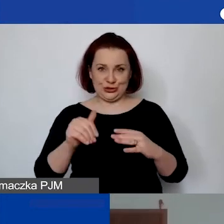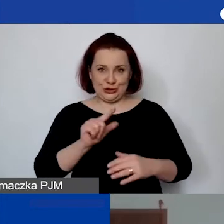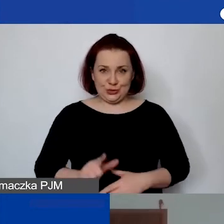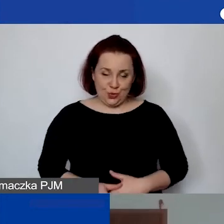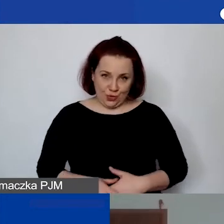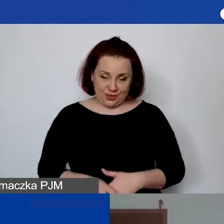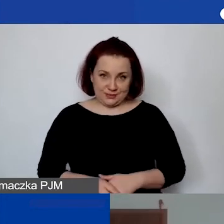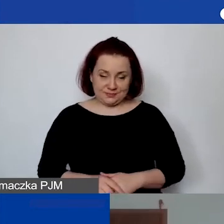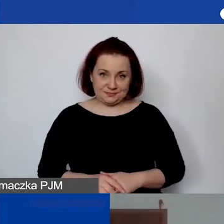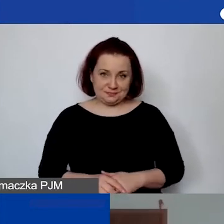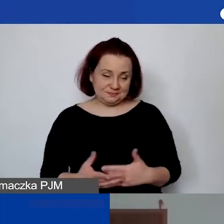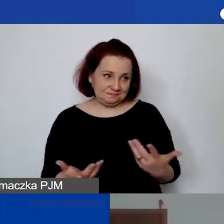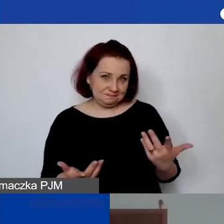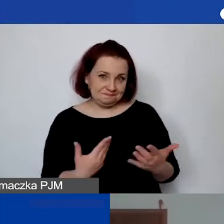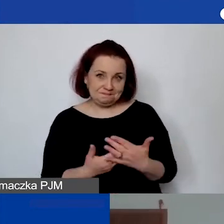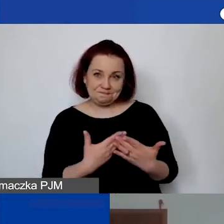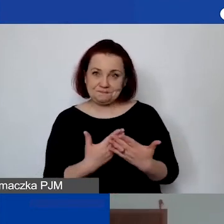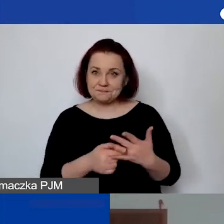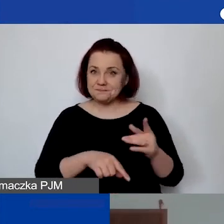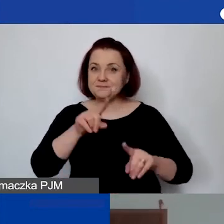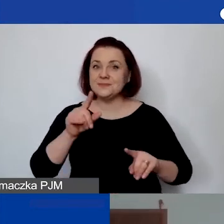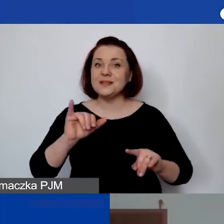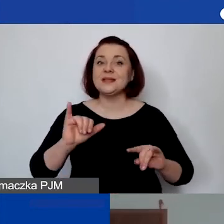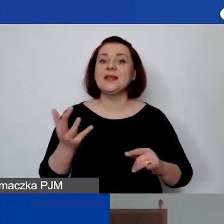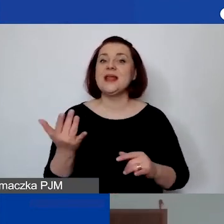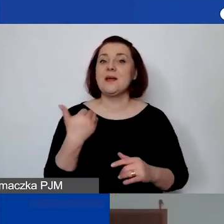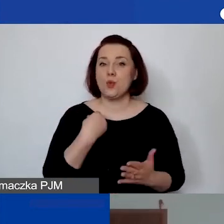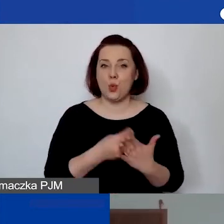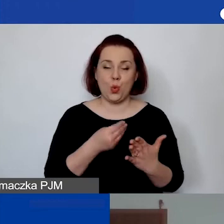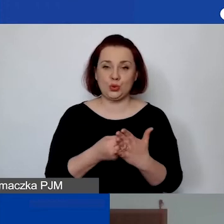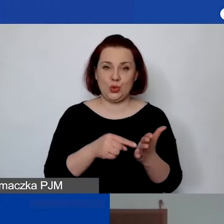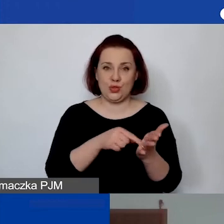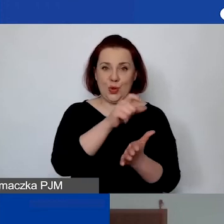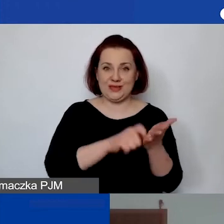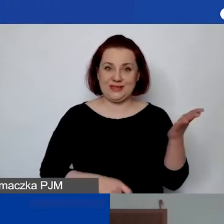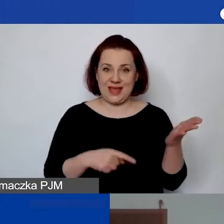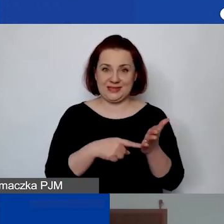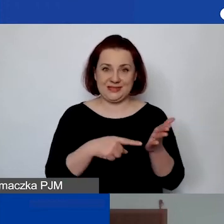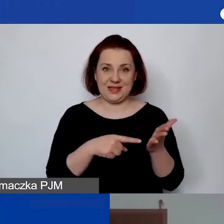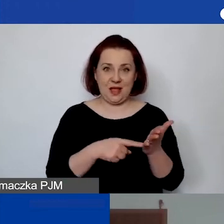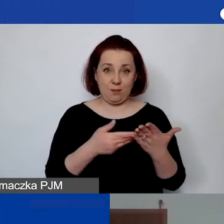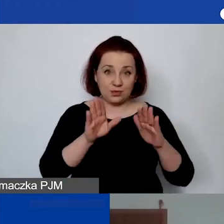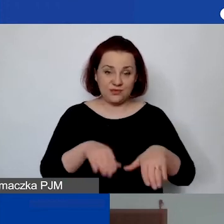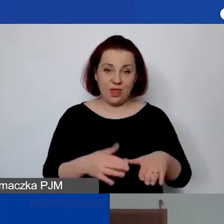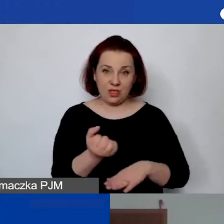Zależy to tak naprawdę od wartości samej licencji i oprogramowania.